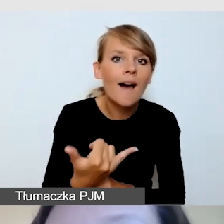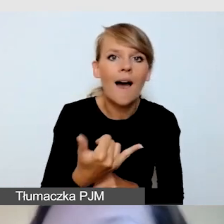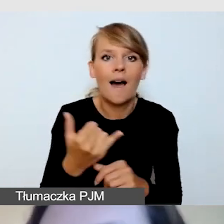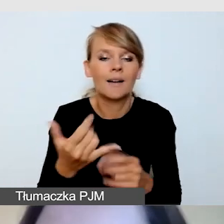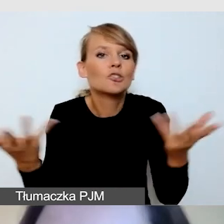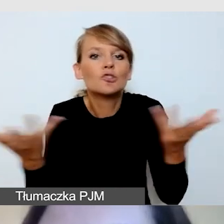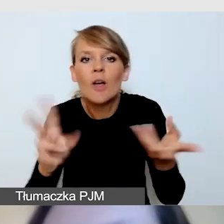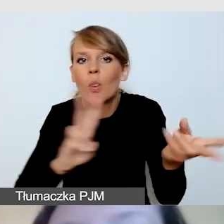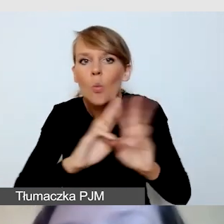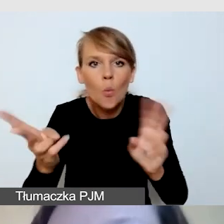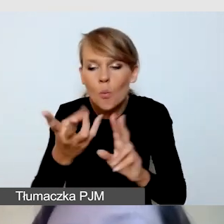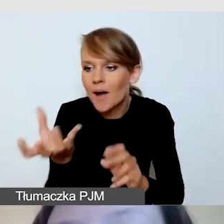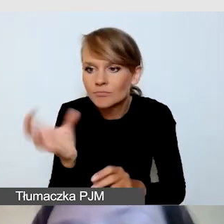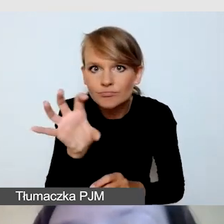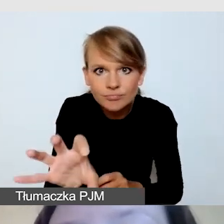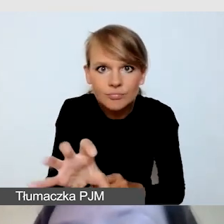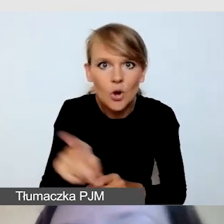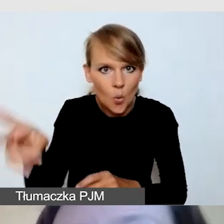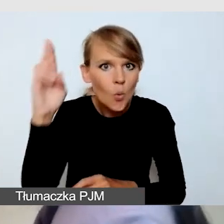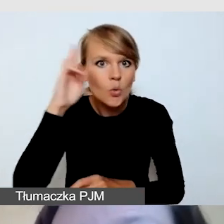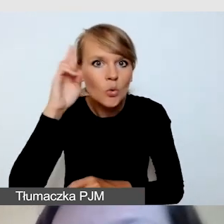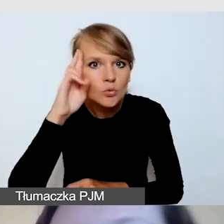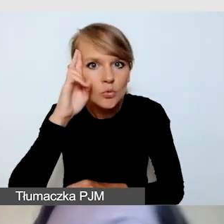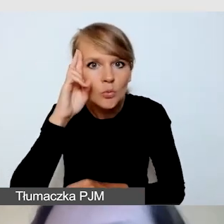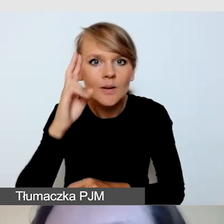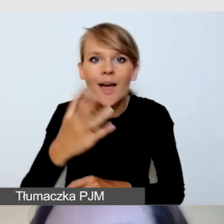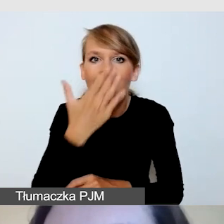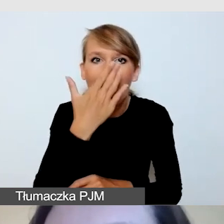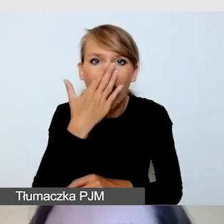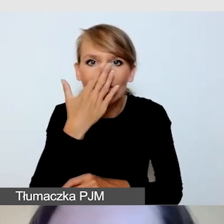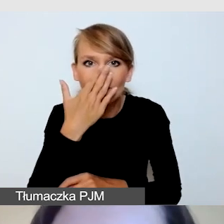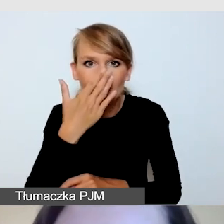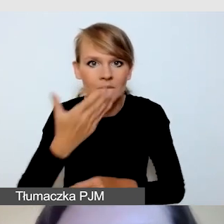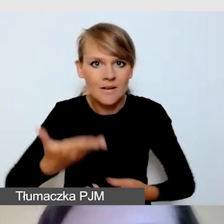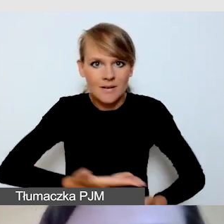Czy rozumie, jak powinien wyglądać kadr z tłumaczem.